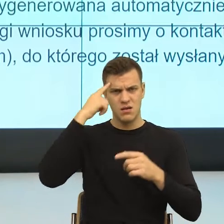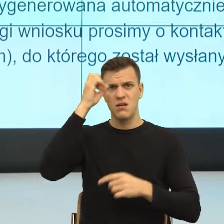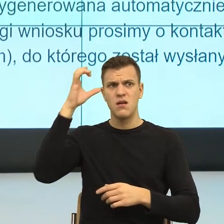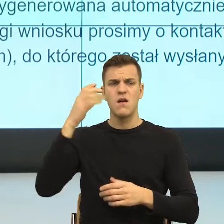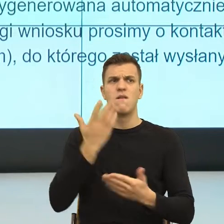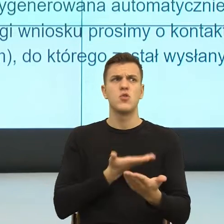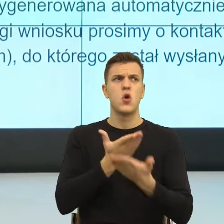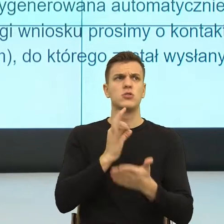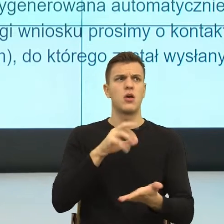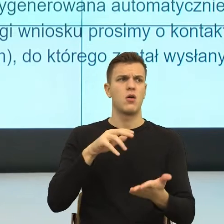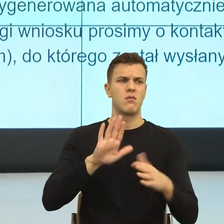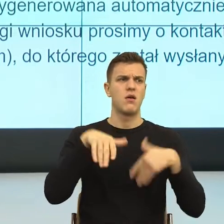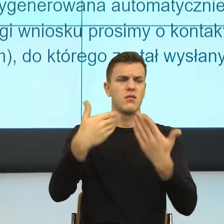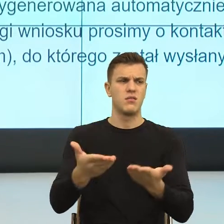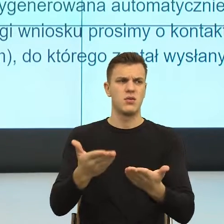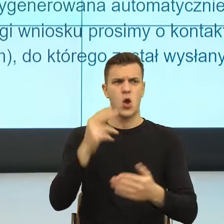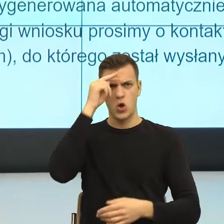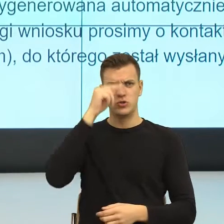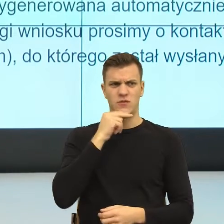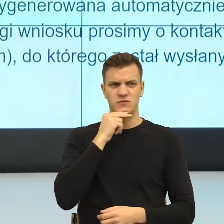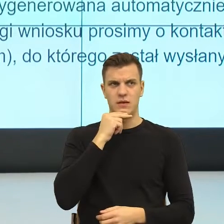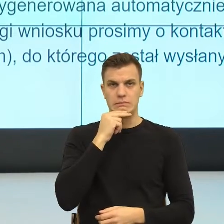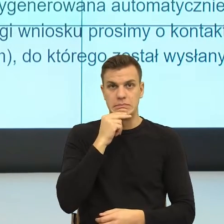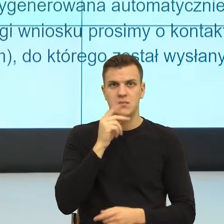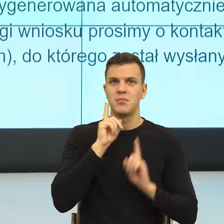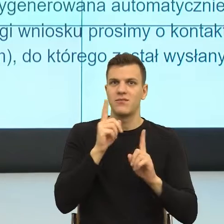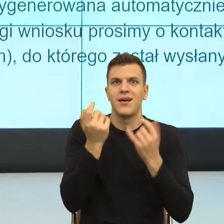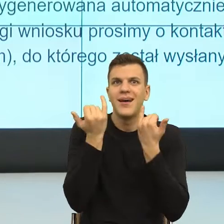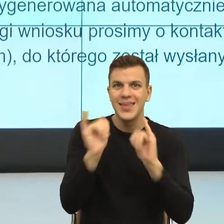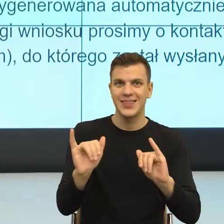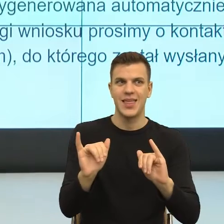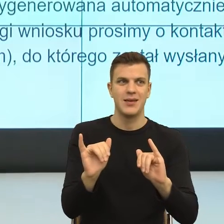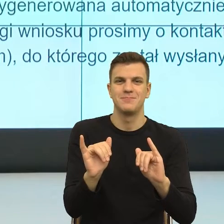I ja wiem, że na poziomie języka nic z tym nie możemy zrobić. Po prostu kontekst nam podpowiada.